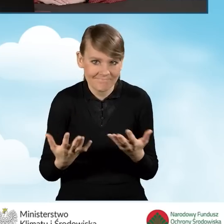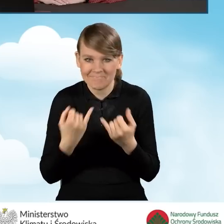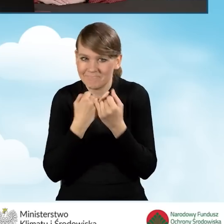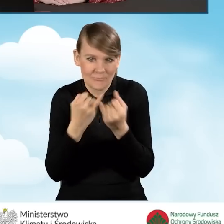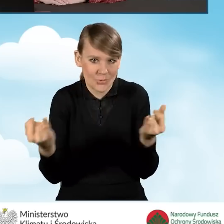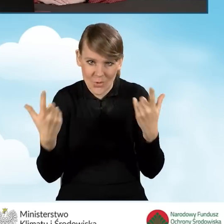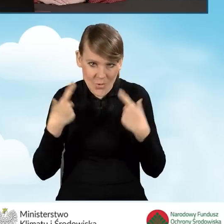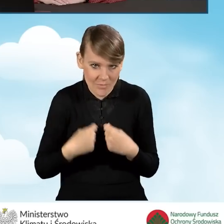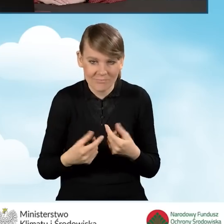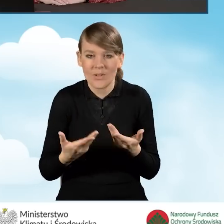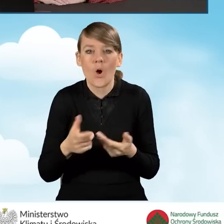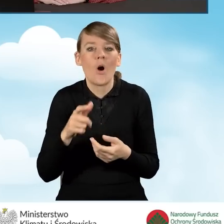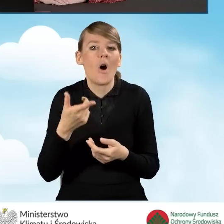Pełnomocnikiem może zostać osoba fizyczna,